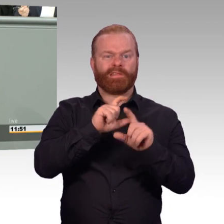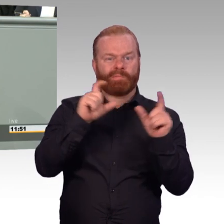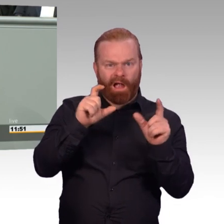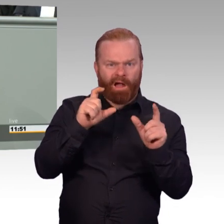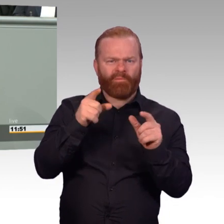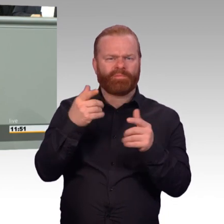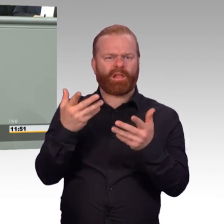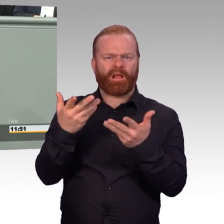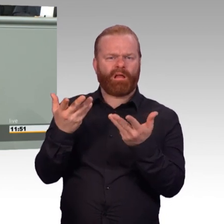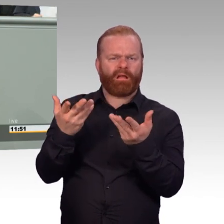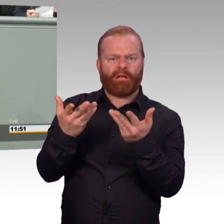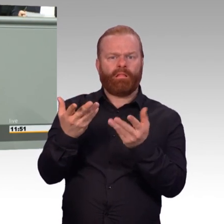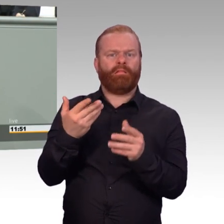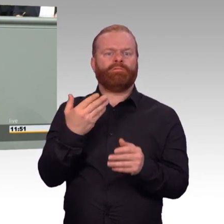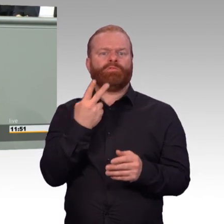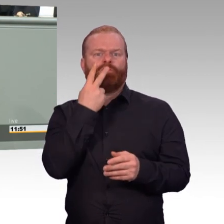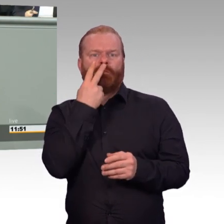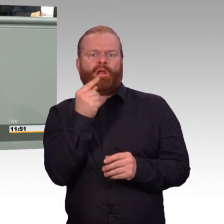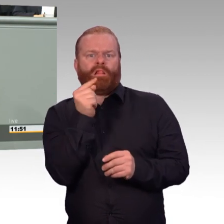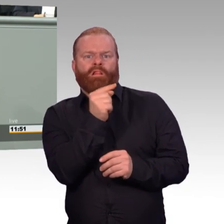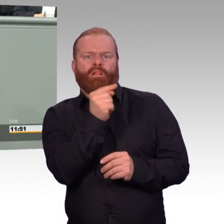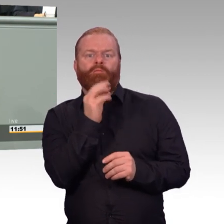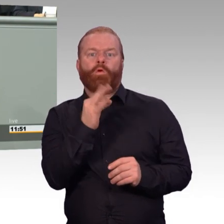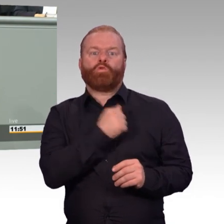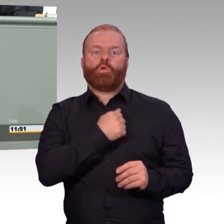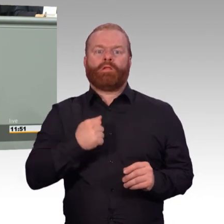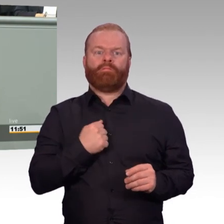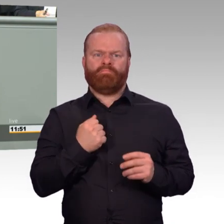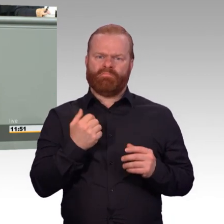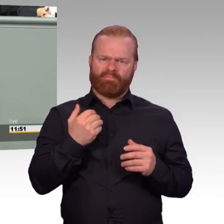Erstens sind diese weichen Themen ganz oft ganz harte Wirklichkeit.